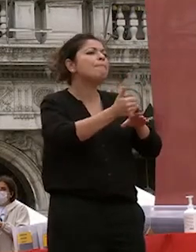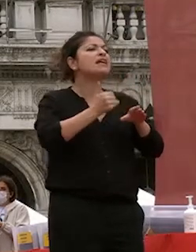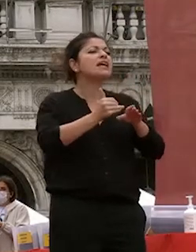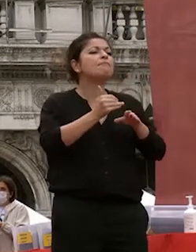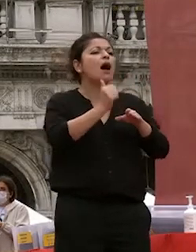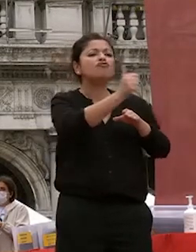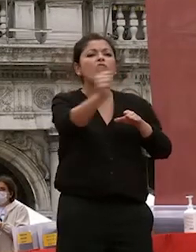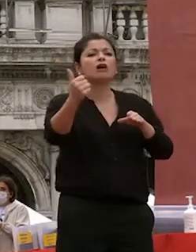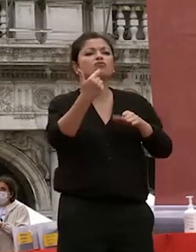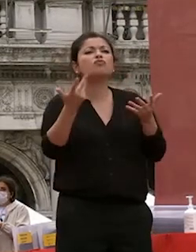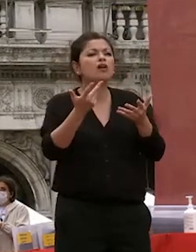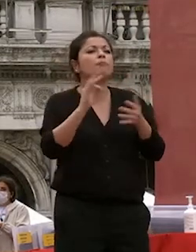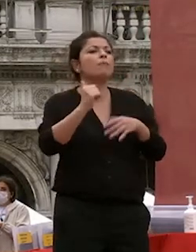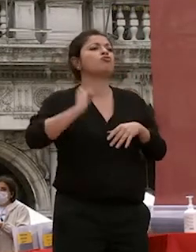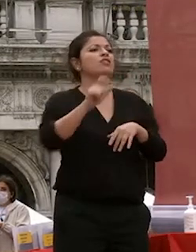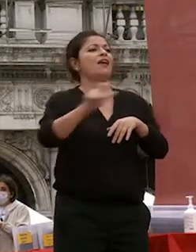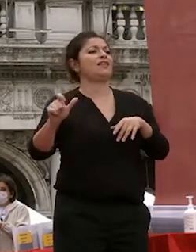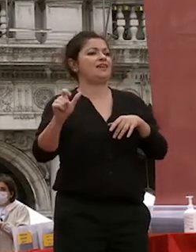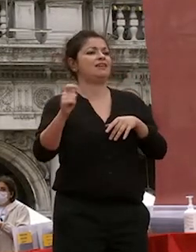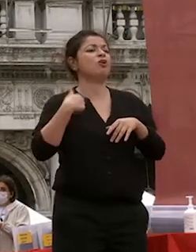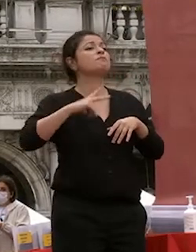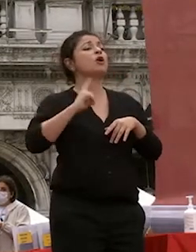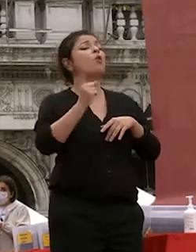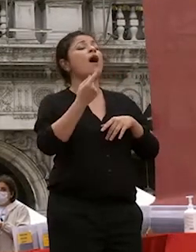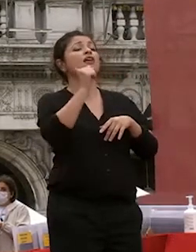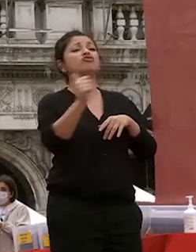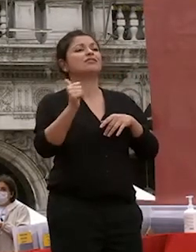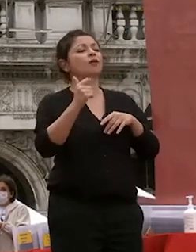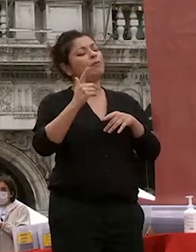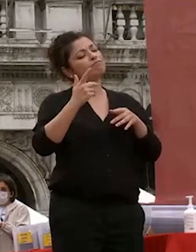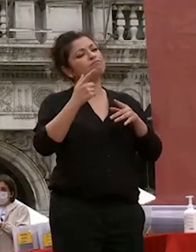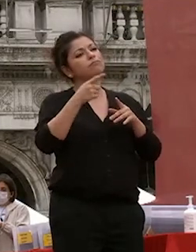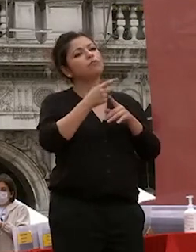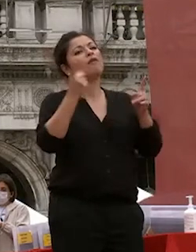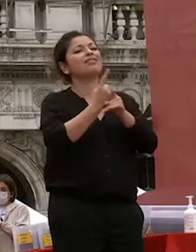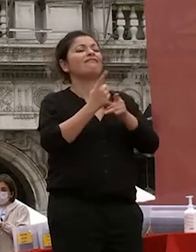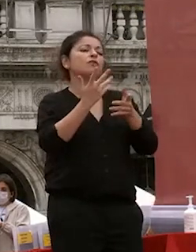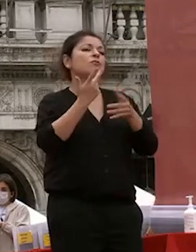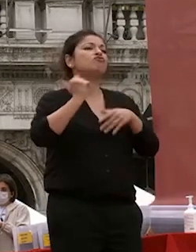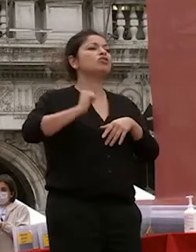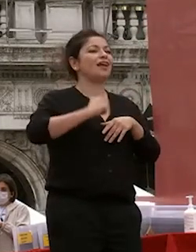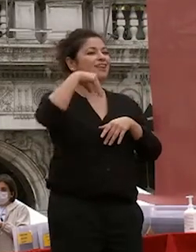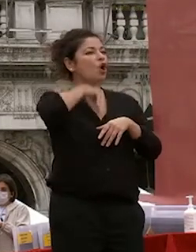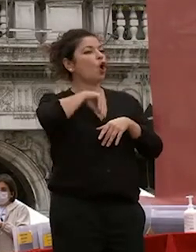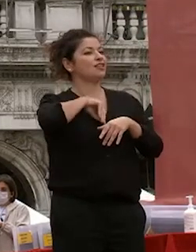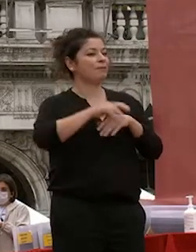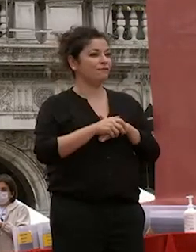l'elemento più importante i cittadini consapevoli con uno stato di conoscenza e di senso critico che vi guida e vi saprà guidare